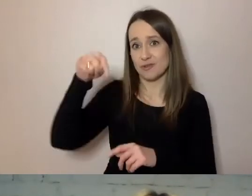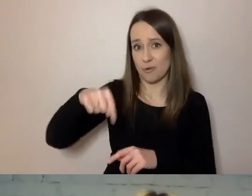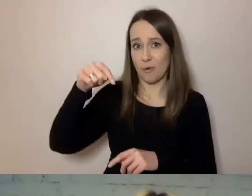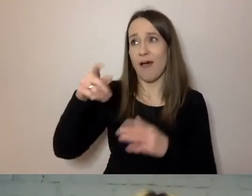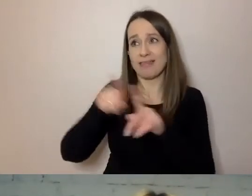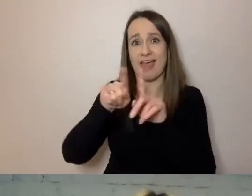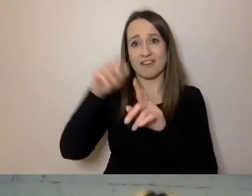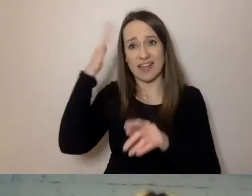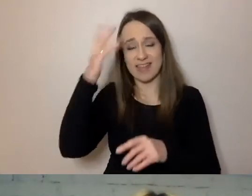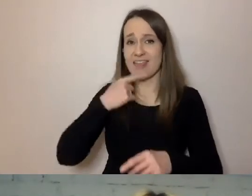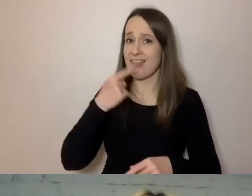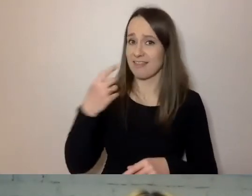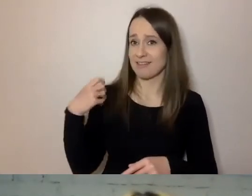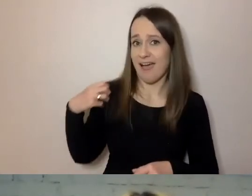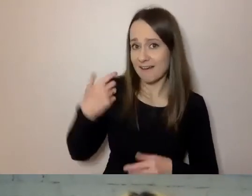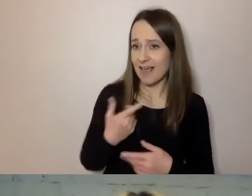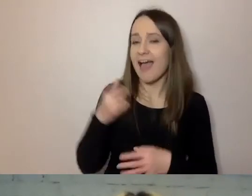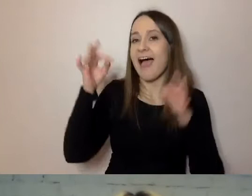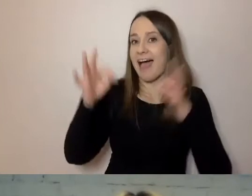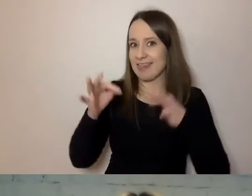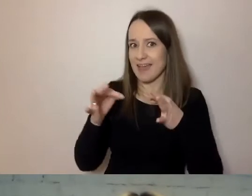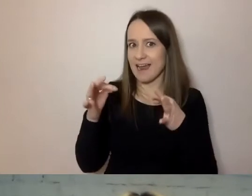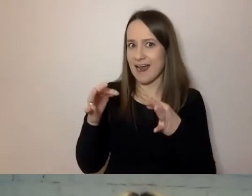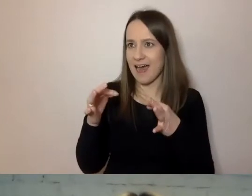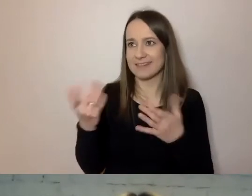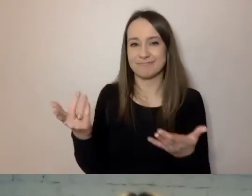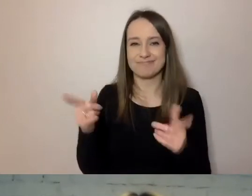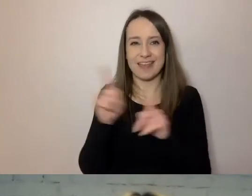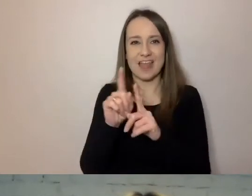A modne jest wstawianie słów w językach obcych.